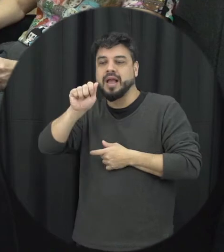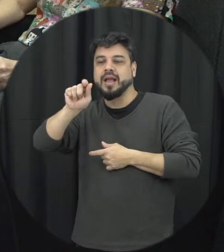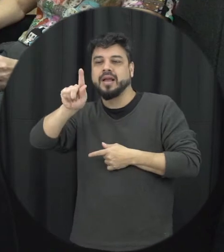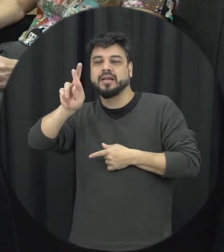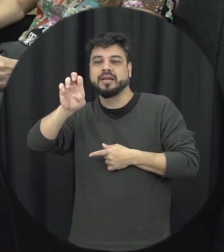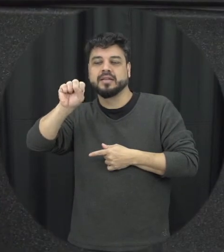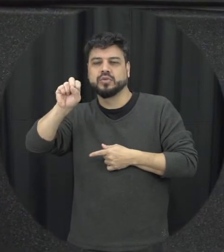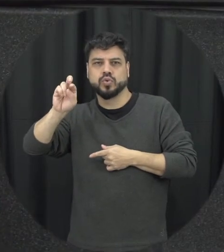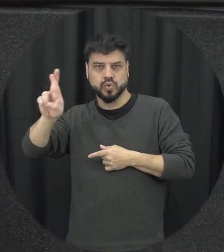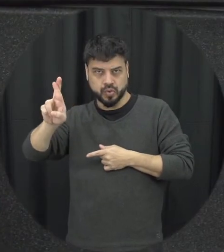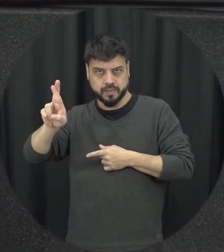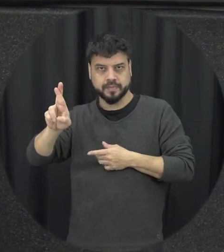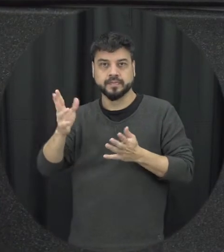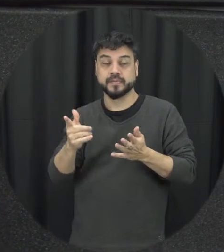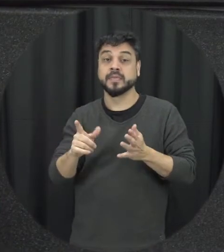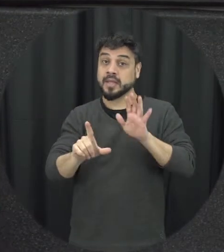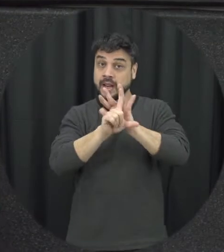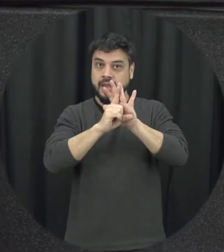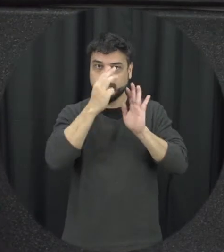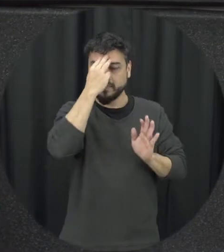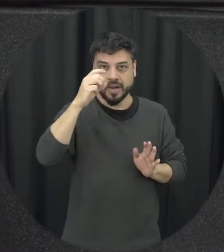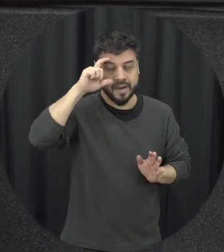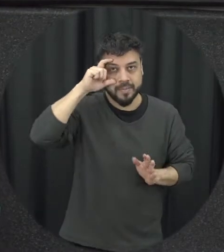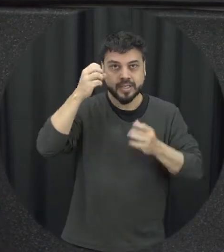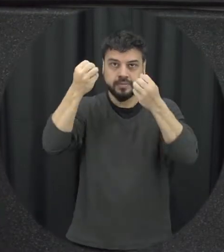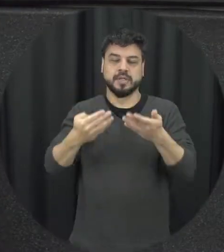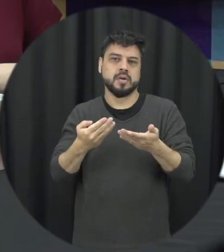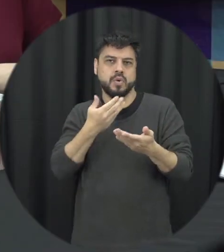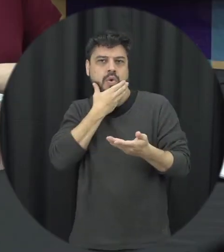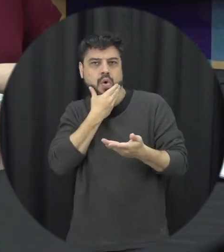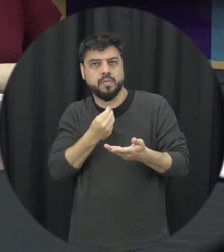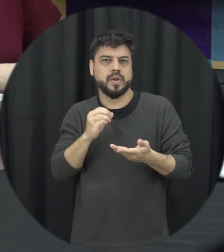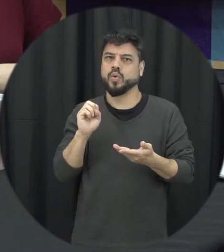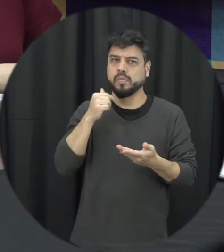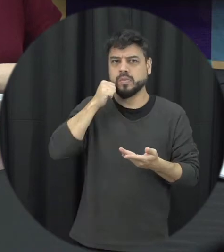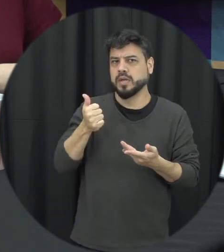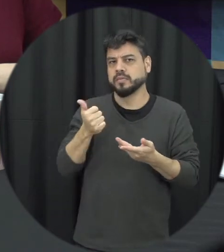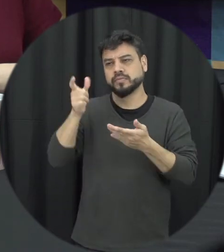relação a Lei Maria da Penha a gente tem como a pessoa pode ser o homem ou pode ser uma mulher, em